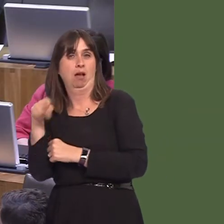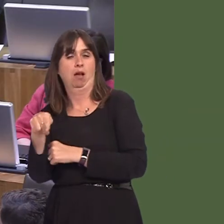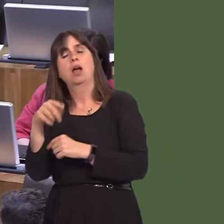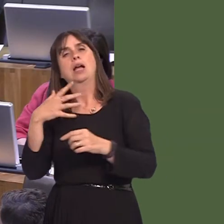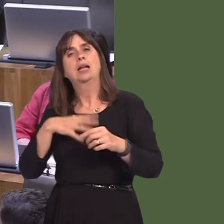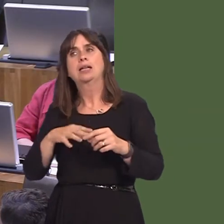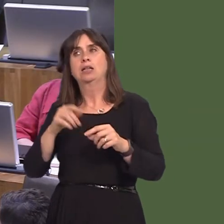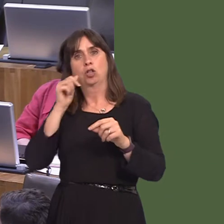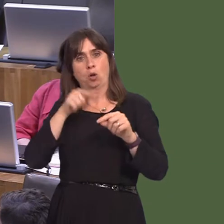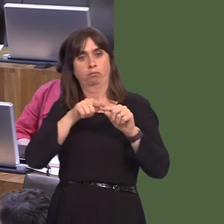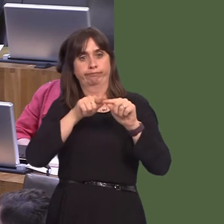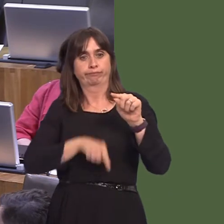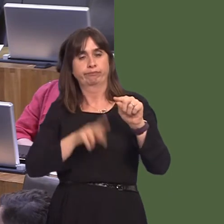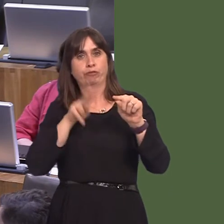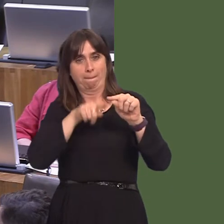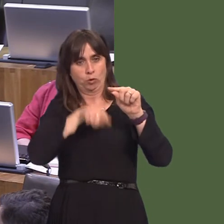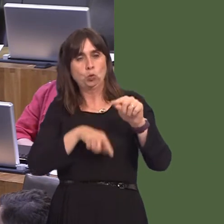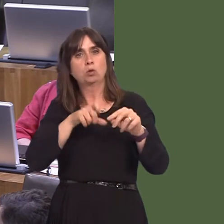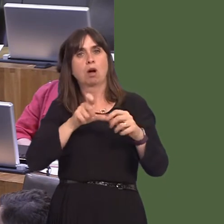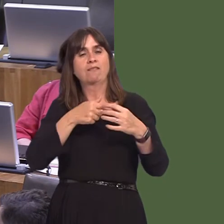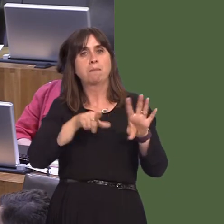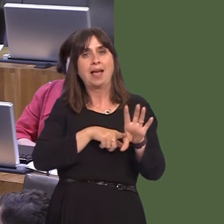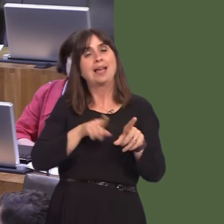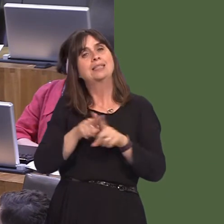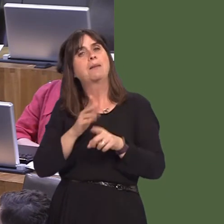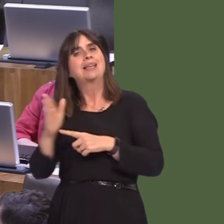line down to the bay here in 2023, but there are other phases. The east of Cardiff is badly